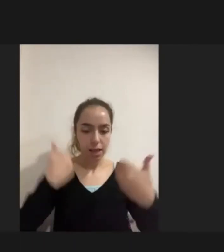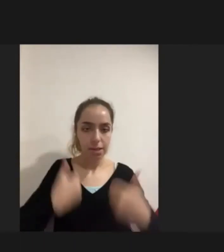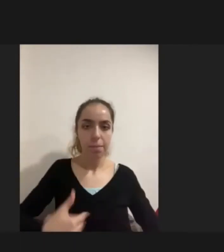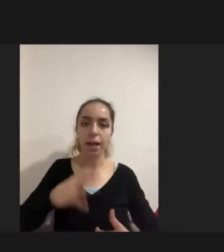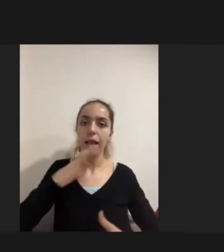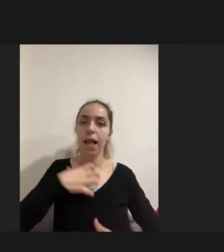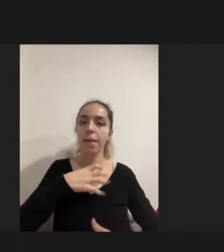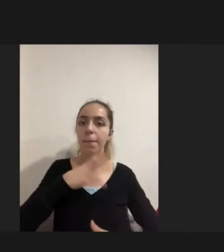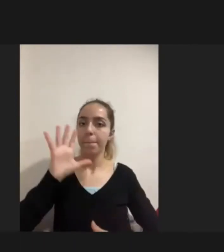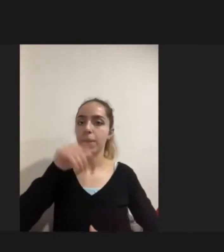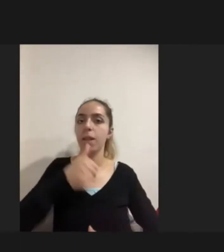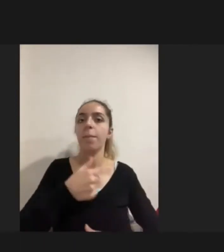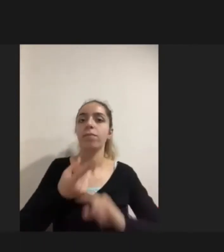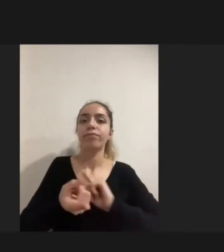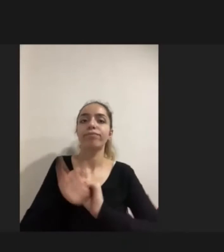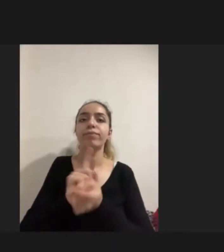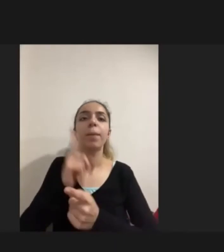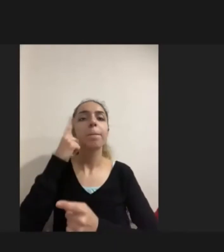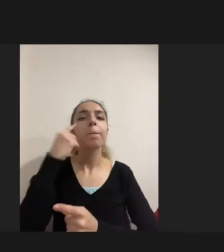Hiçbir bilgiye erişemememişlerde